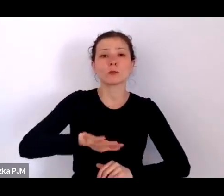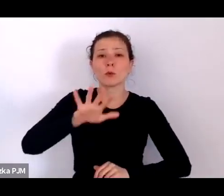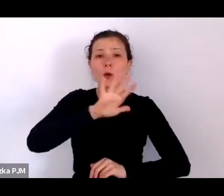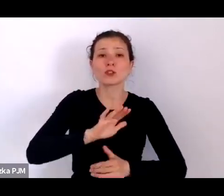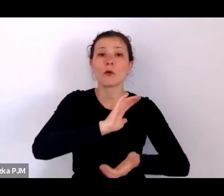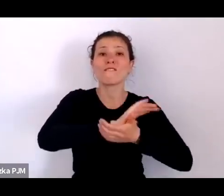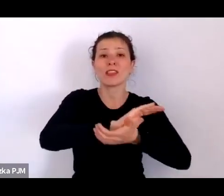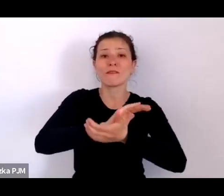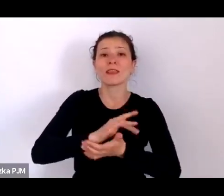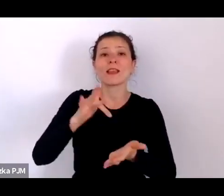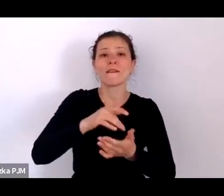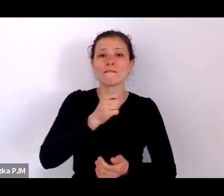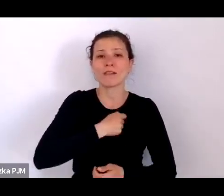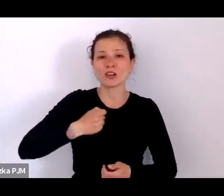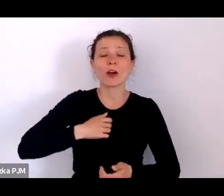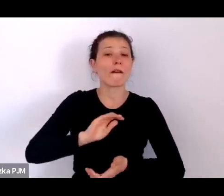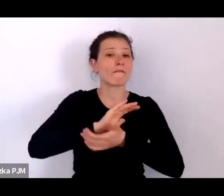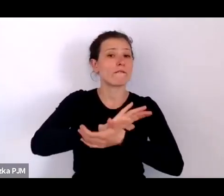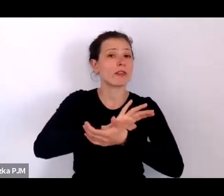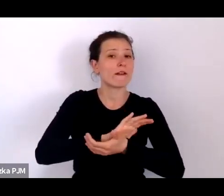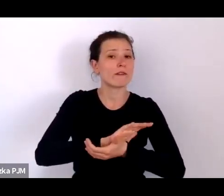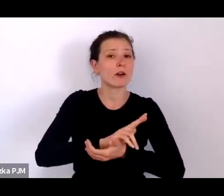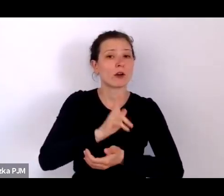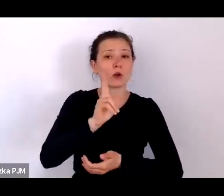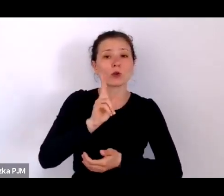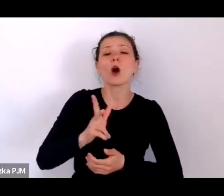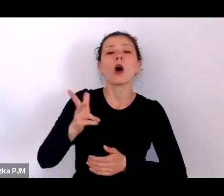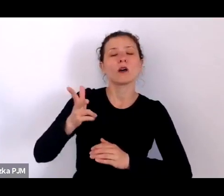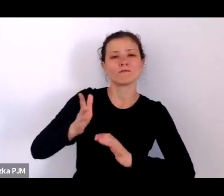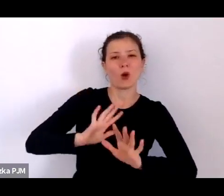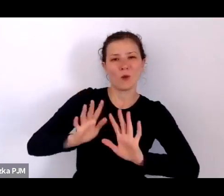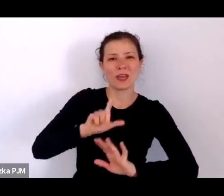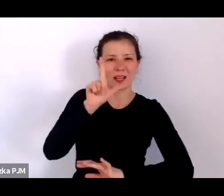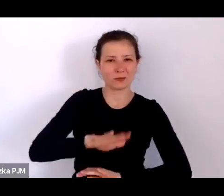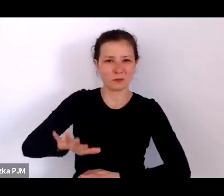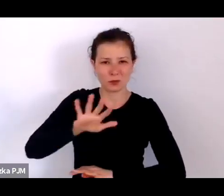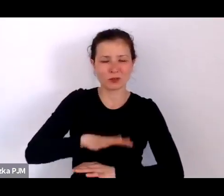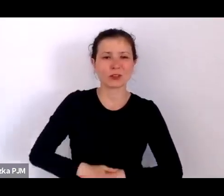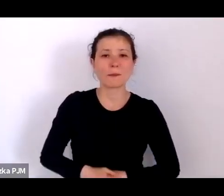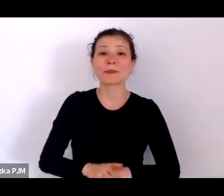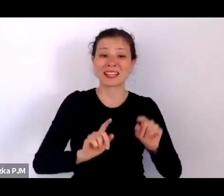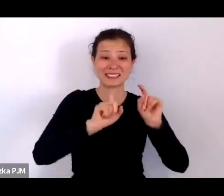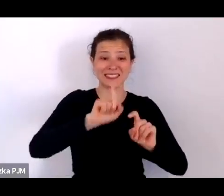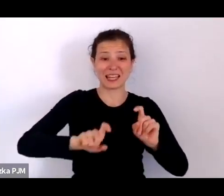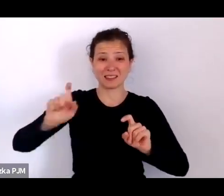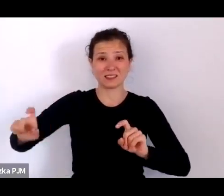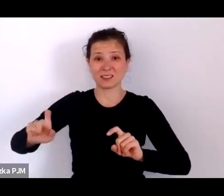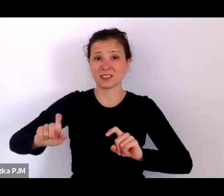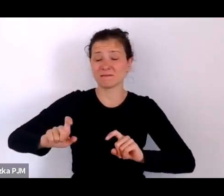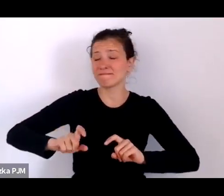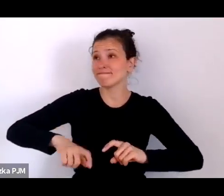wydawanym przez opiekę społeczną, statystyki są po prostu przytłaczające.